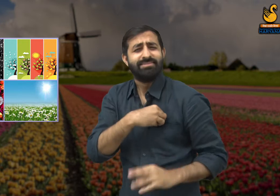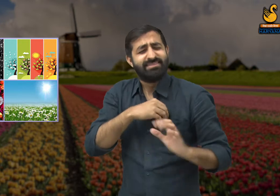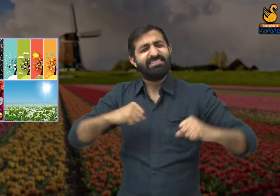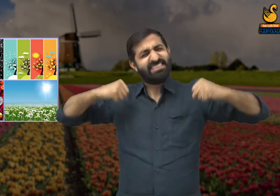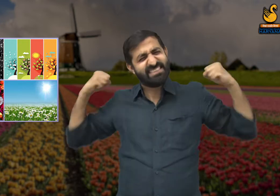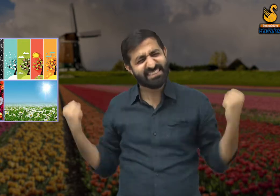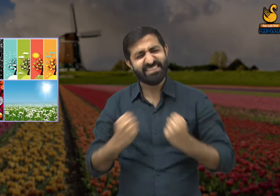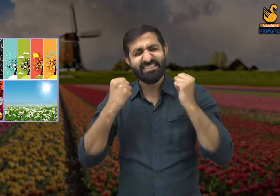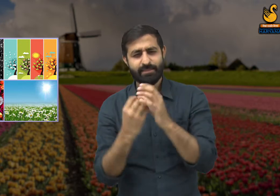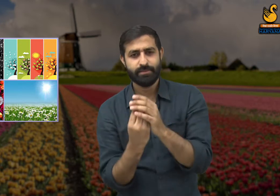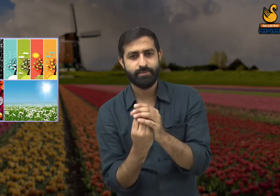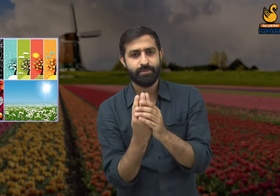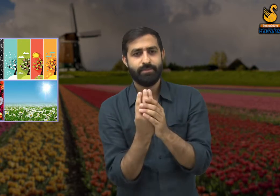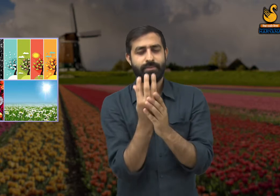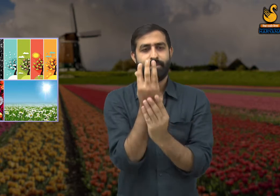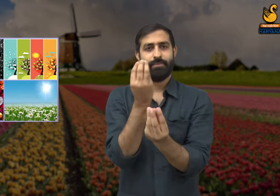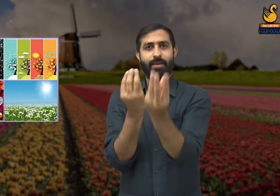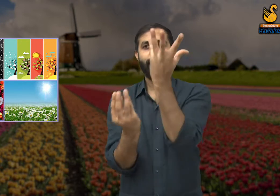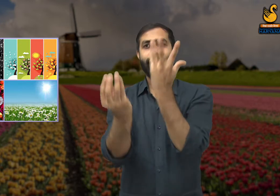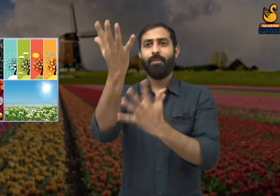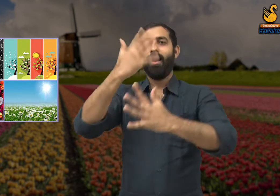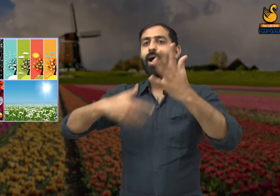और यह रचना करने में हमारी बहुत मेहनत लगी है